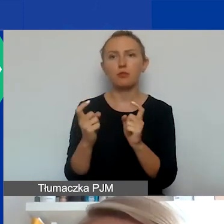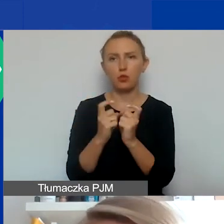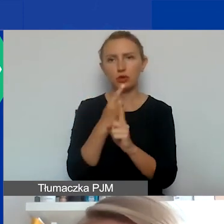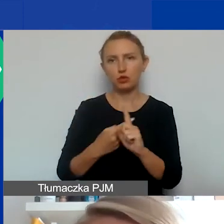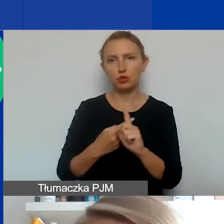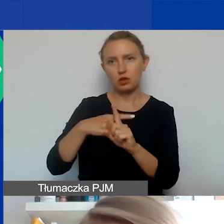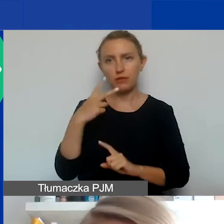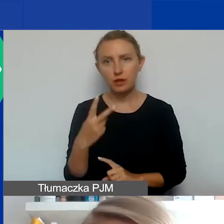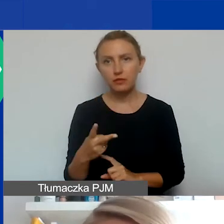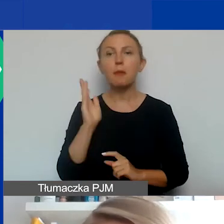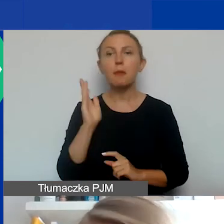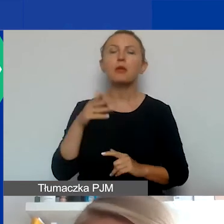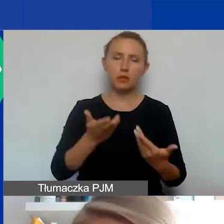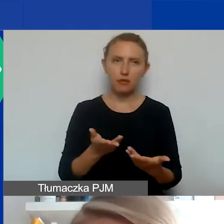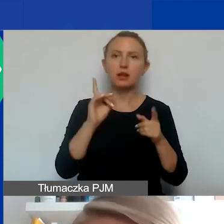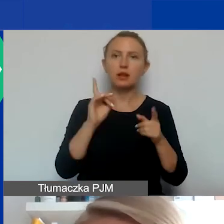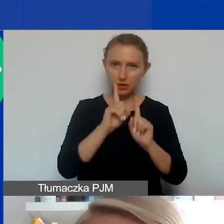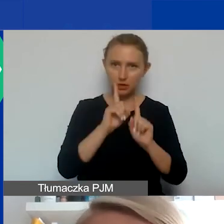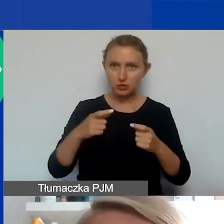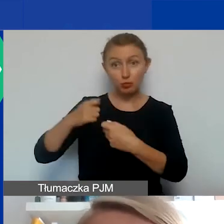Będą przyznawane faktycznie za takie partnerstwa,